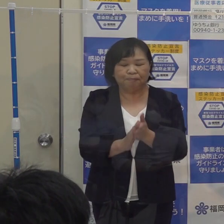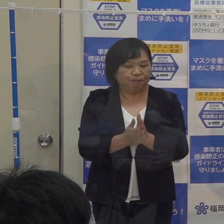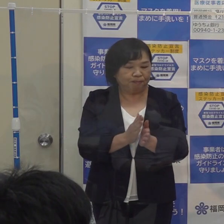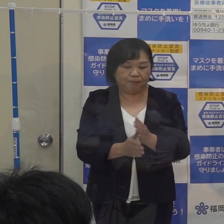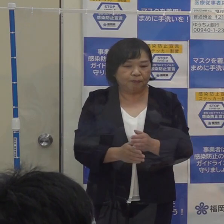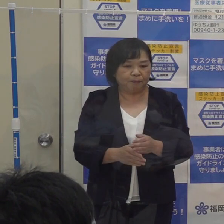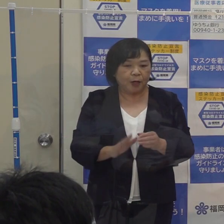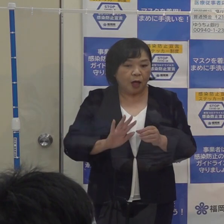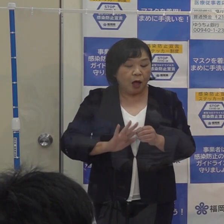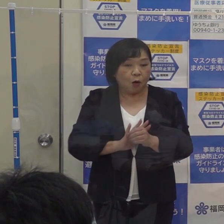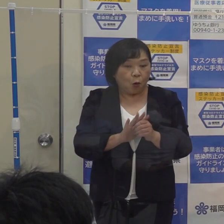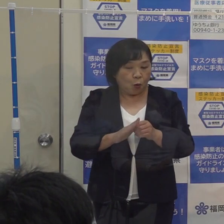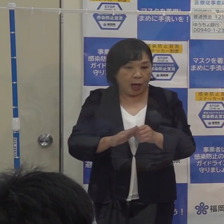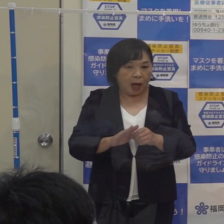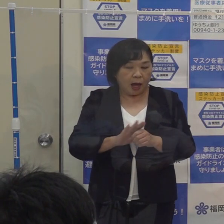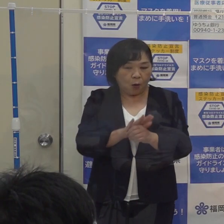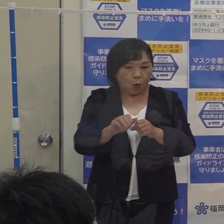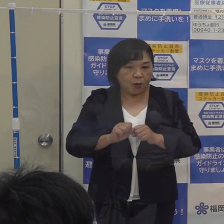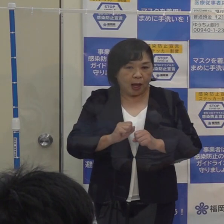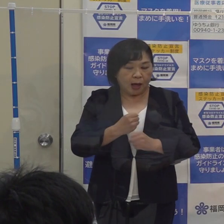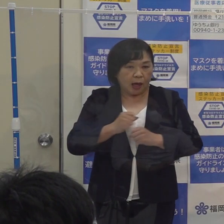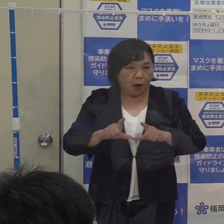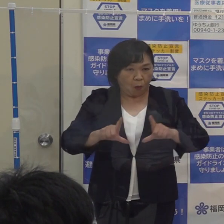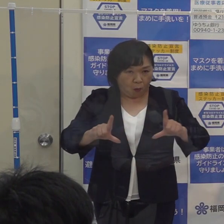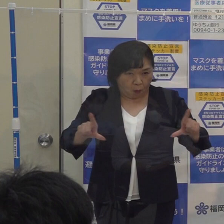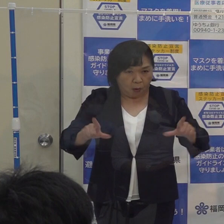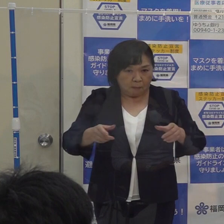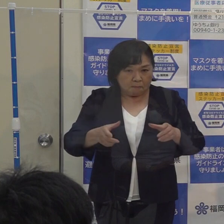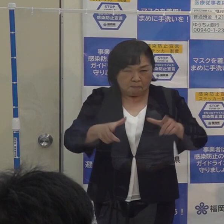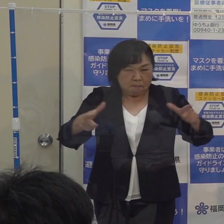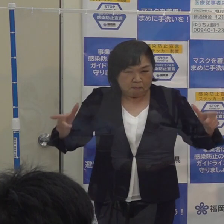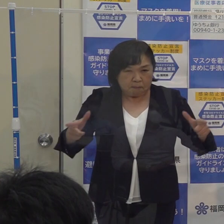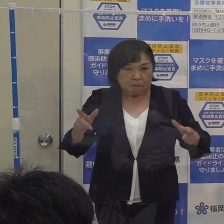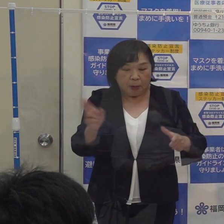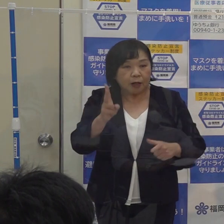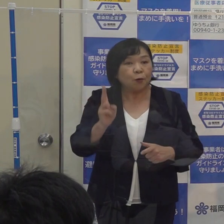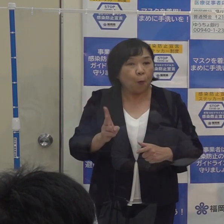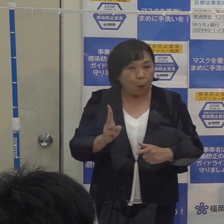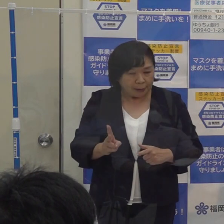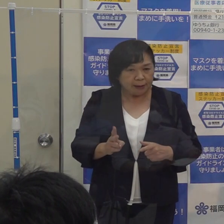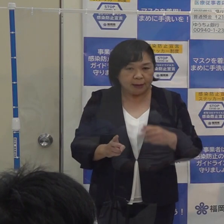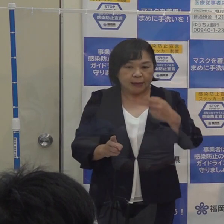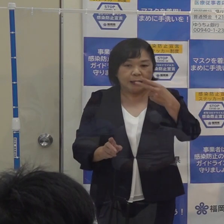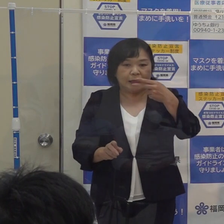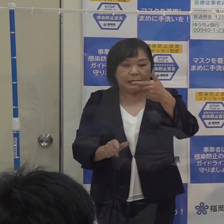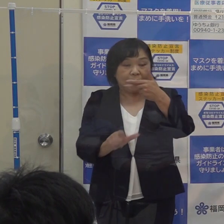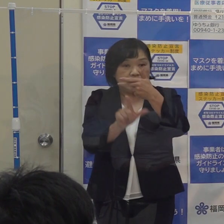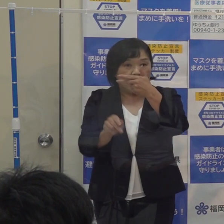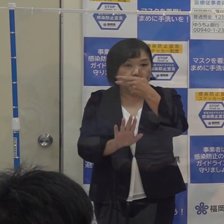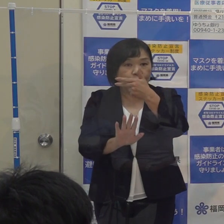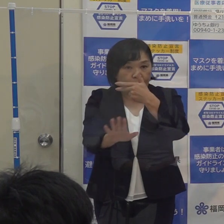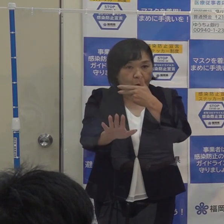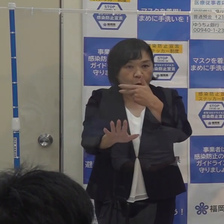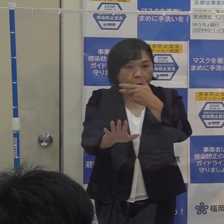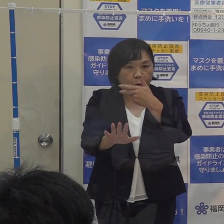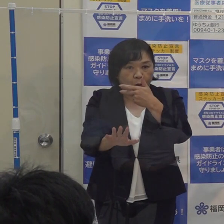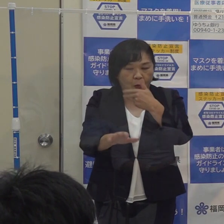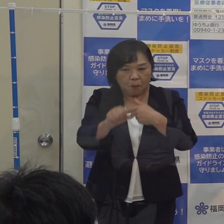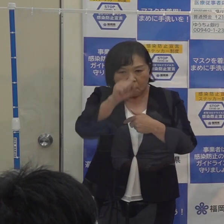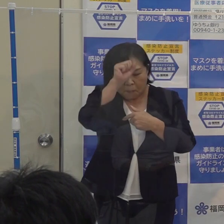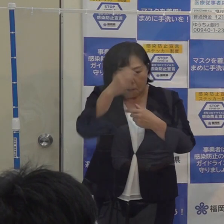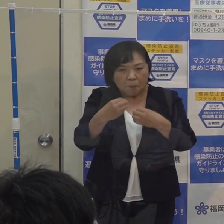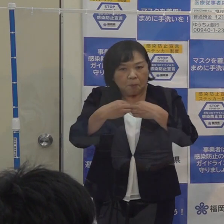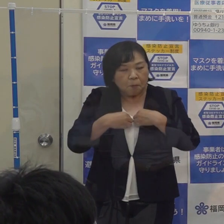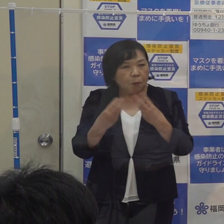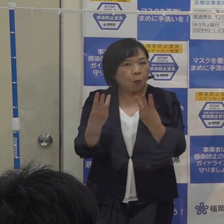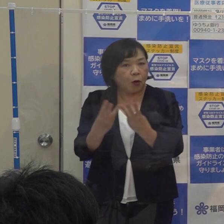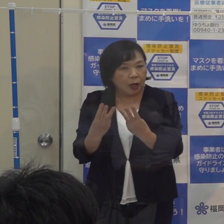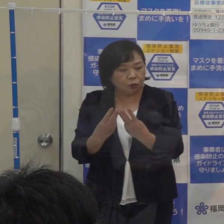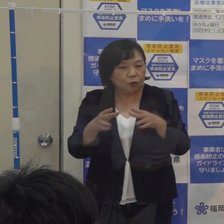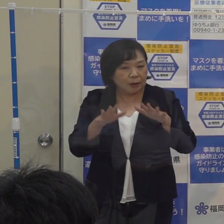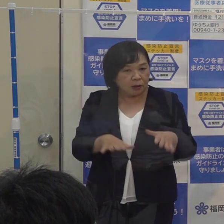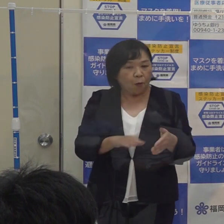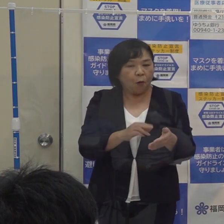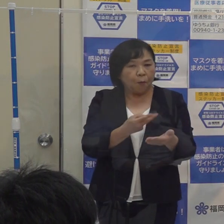コロナ警報ですが 感染の再拡大に備え ７月以降の患者の発生状況 現在の医療提供体制